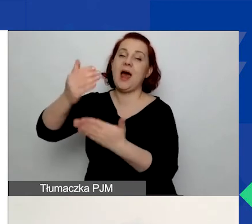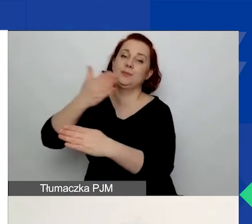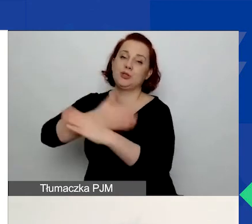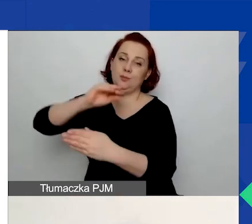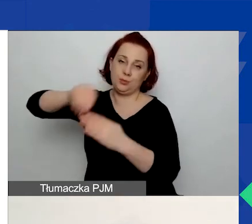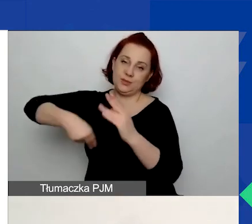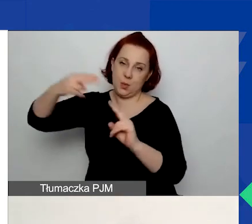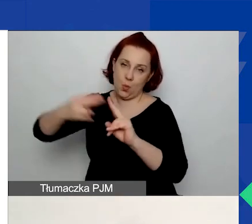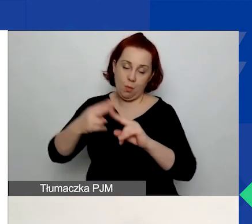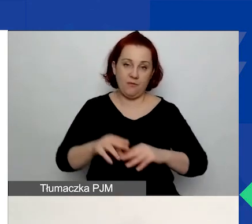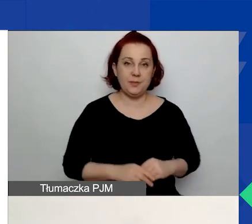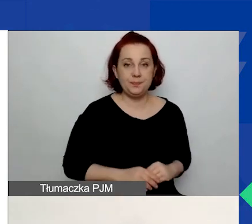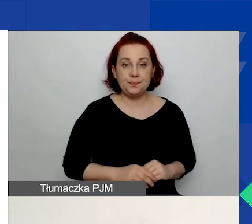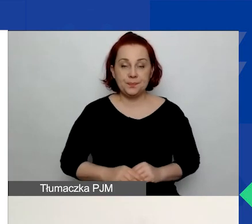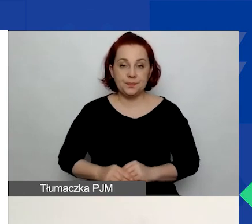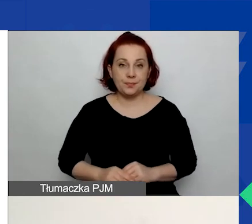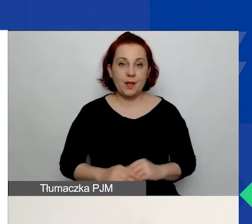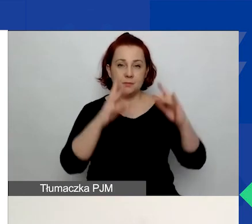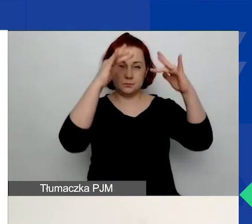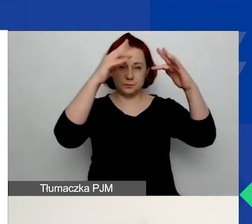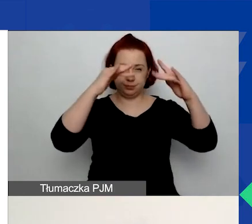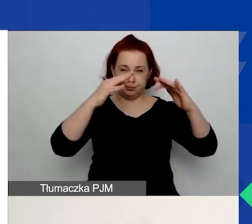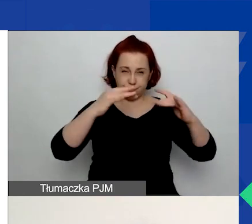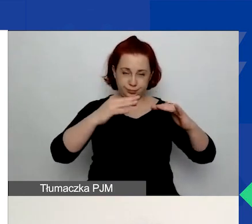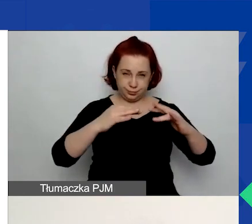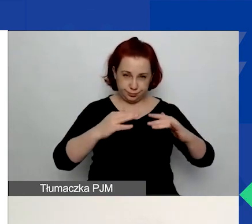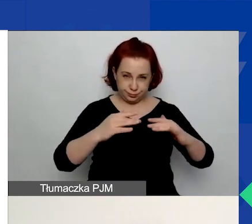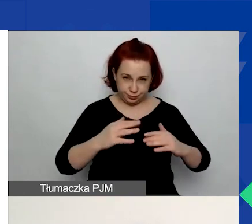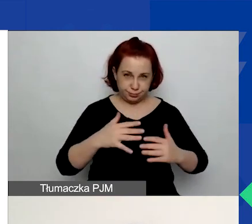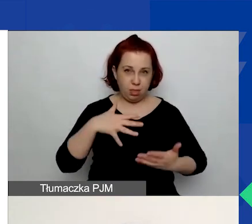W końcowej części tej zakładki A.